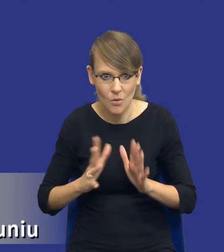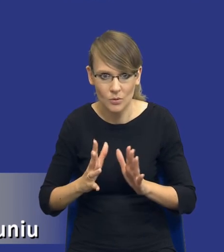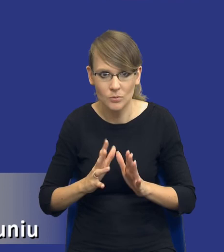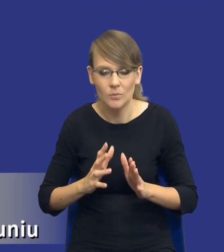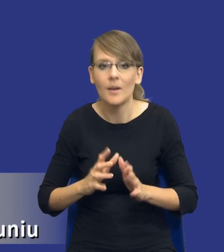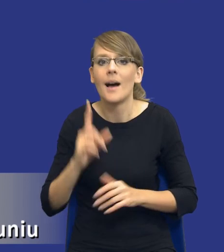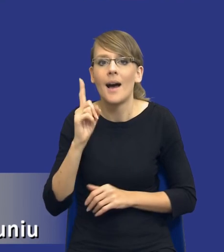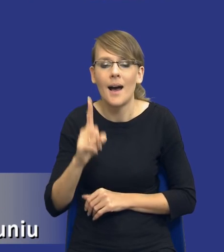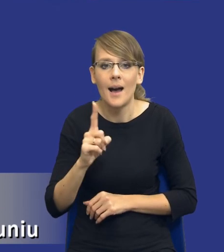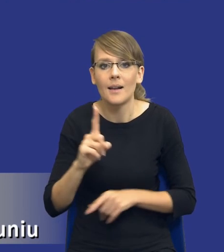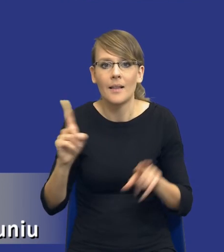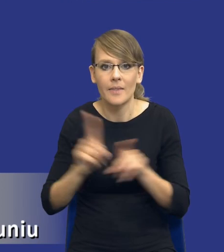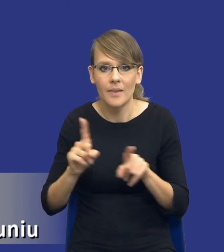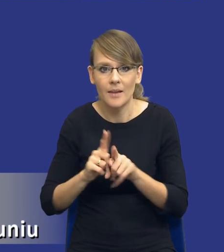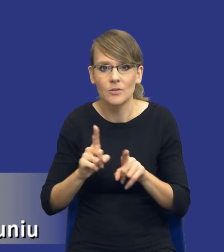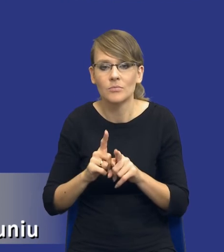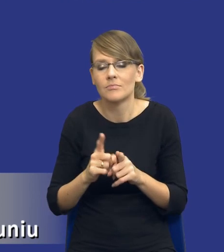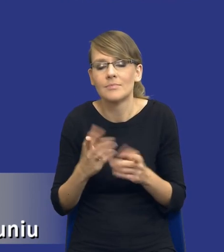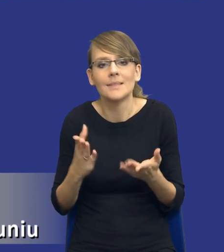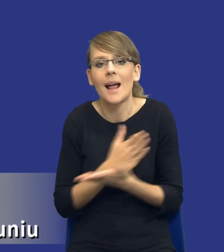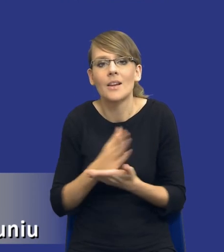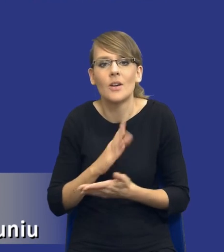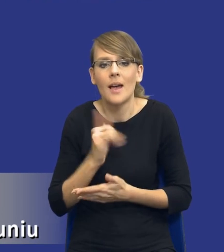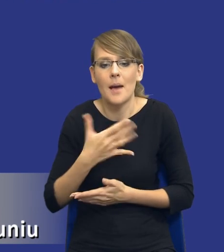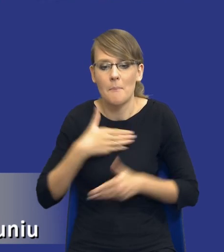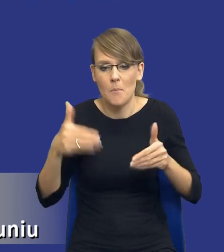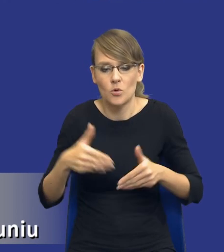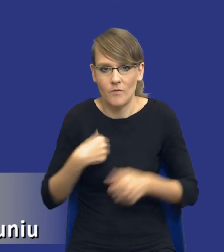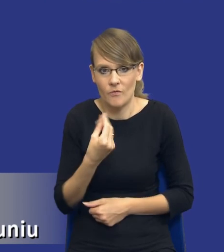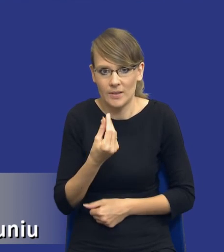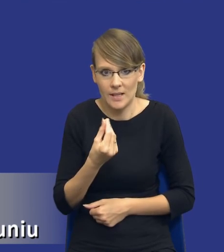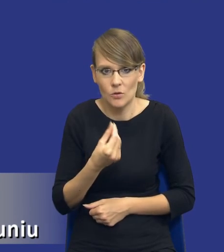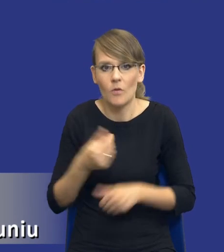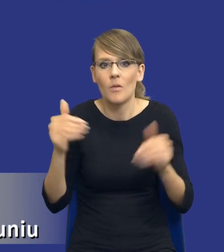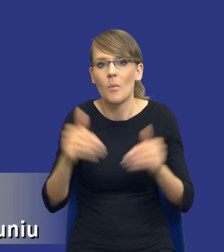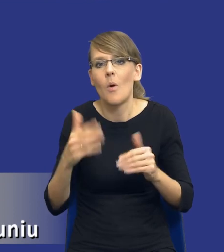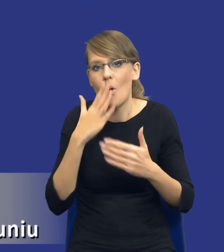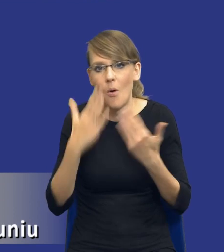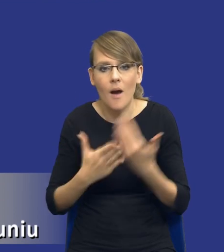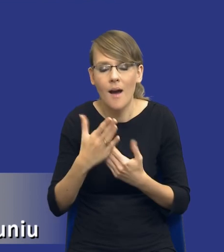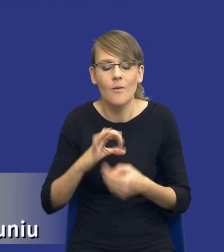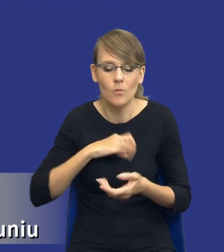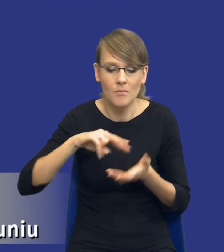ale też w ramach naszych możliwości finansowych. Bo może się okazać, że to co sobie, przepraszam, założyliśmy pierwotnie